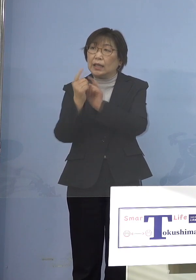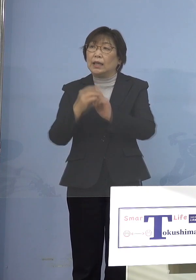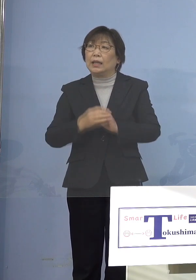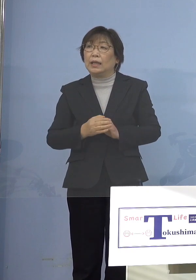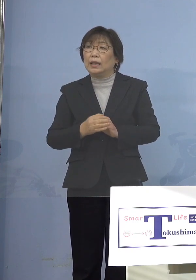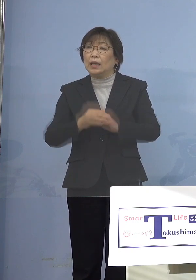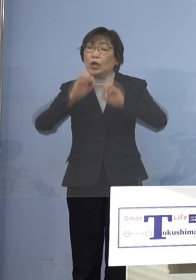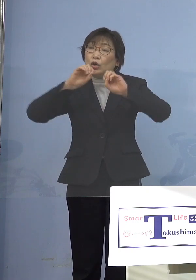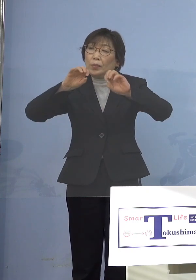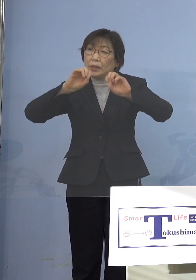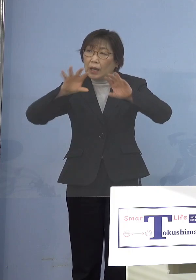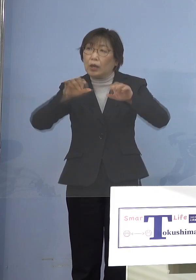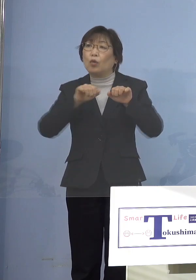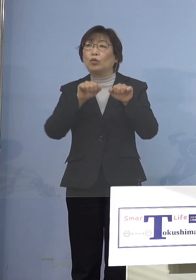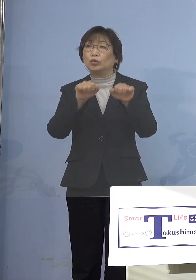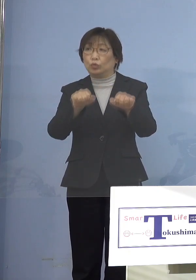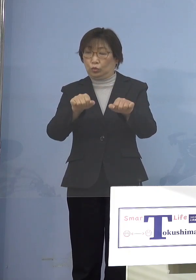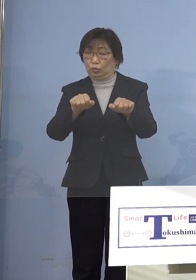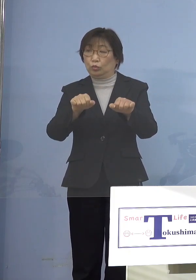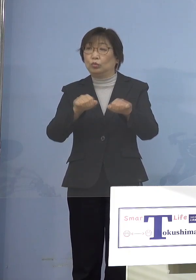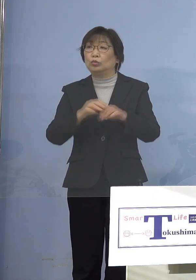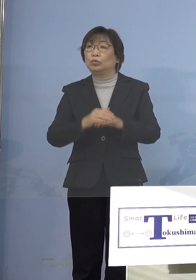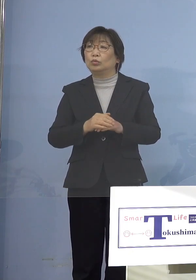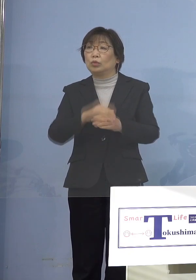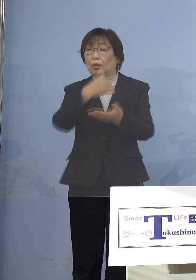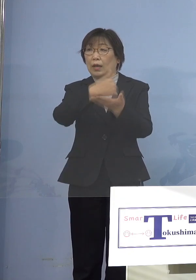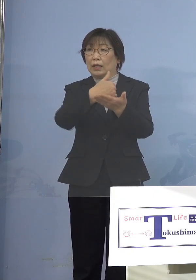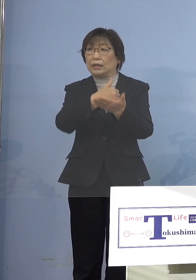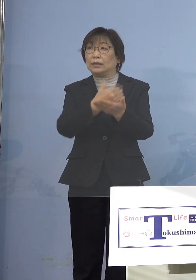ワクチン接種を受けて下さい というような呼びかけを1つお願いしたい